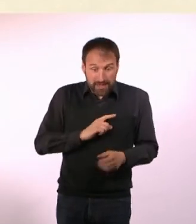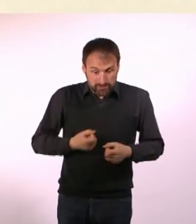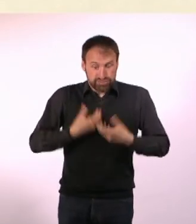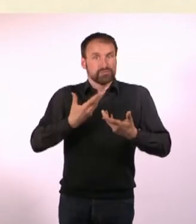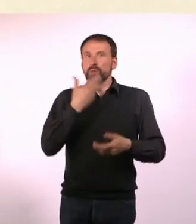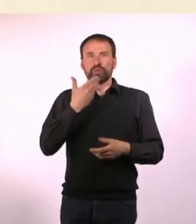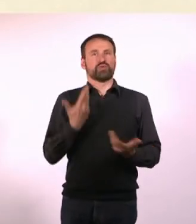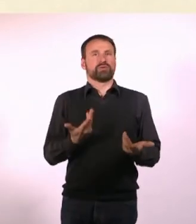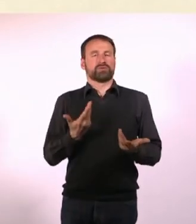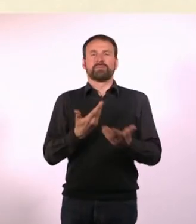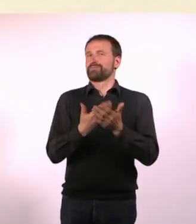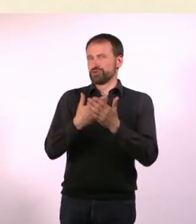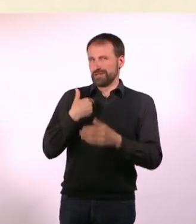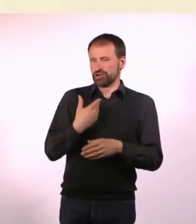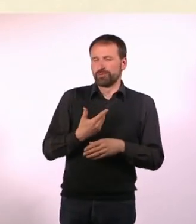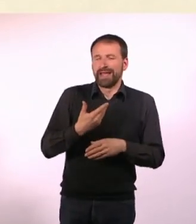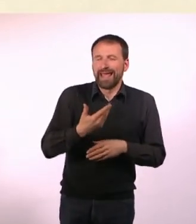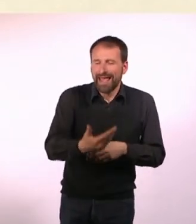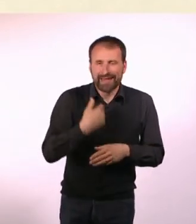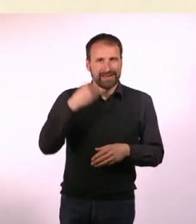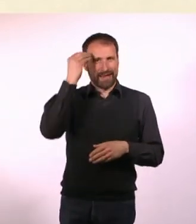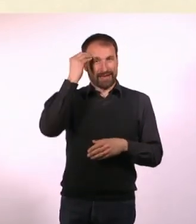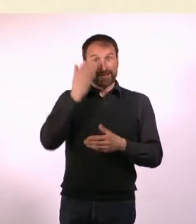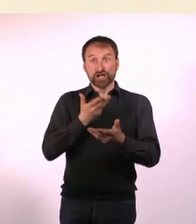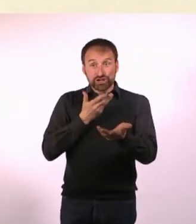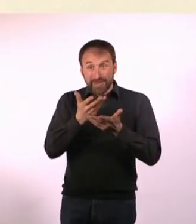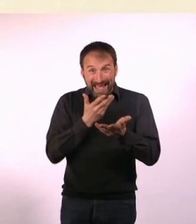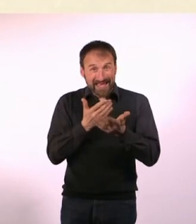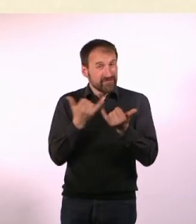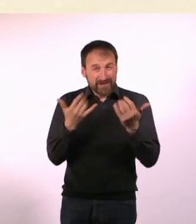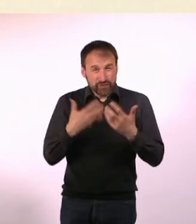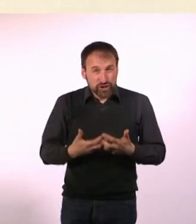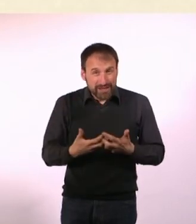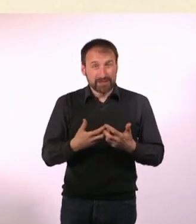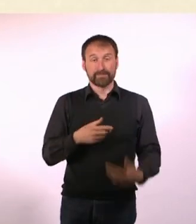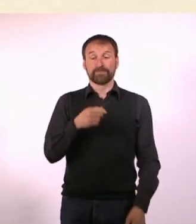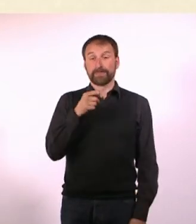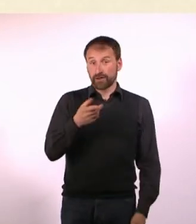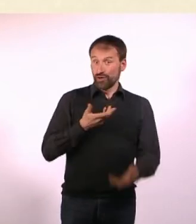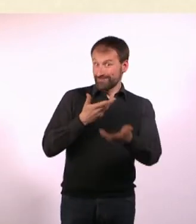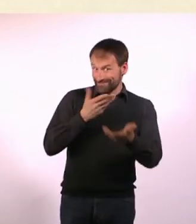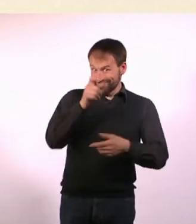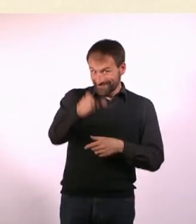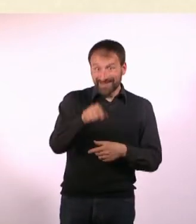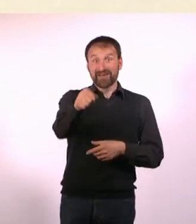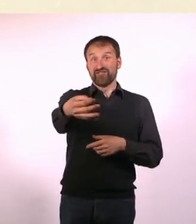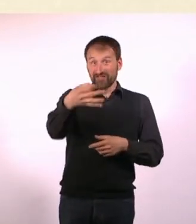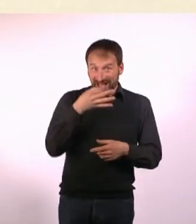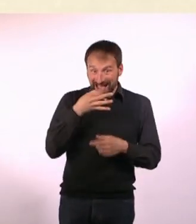dass ein Gespräch folgendermaßen funktioniert: Du redest mit jemandem, er stellt Dir eine Frage, Du antwortest darauf,